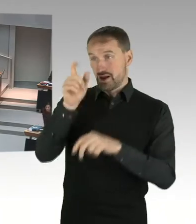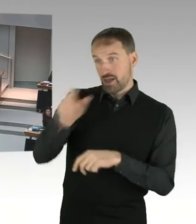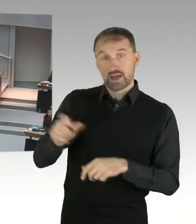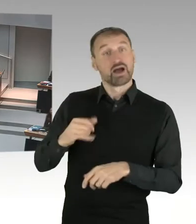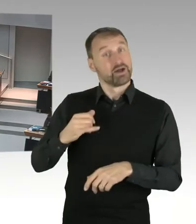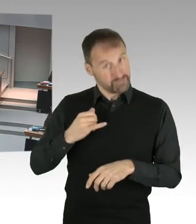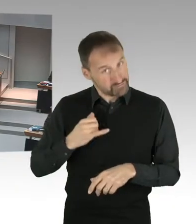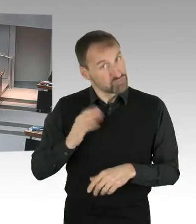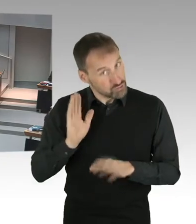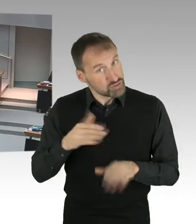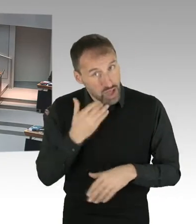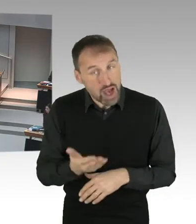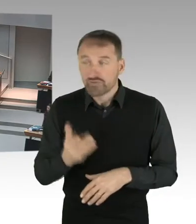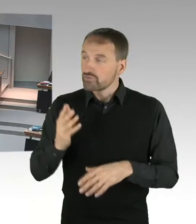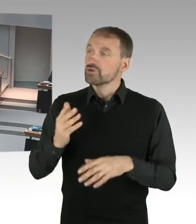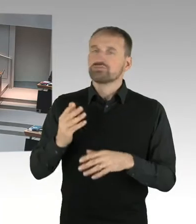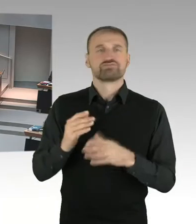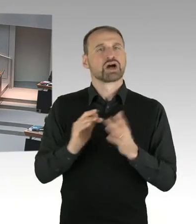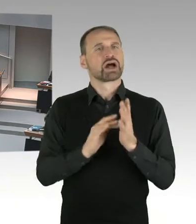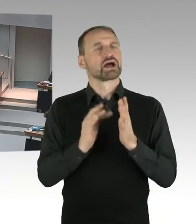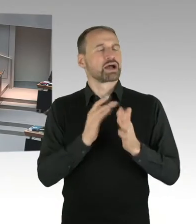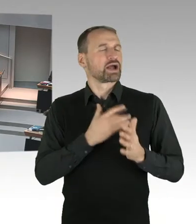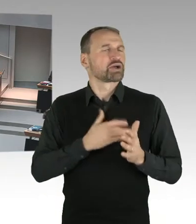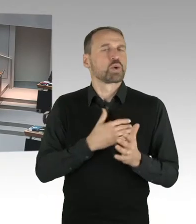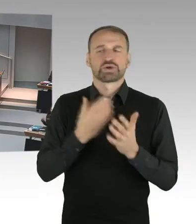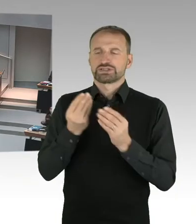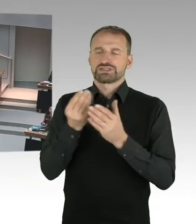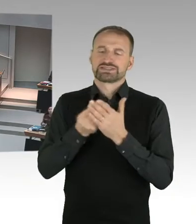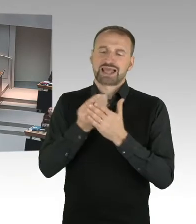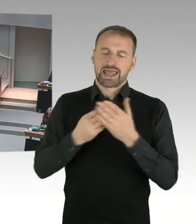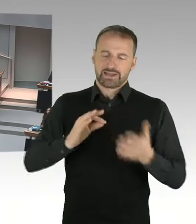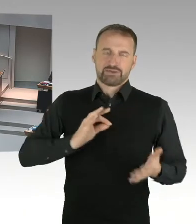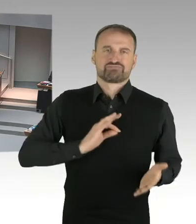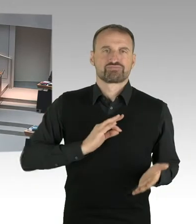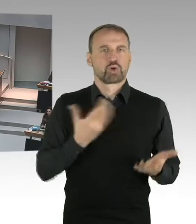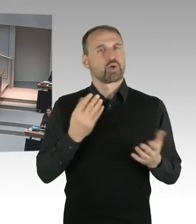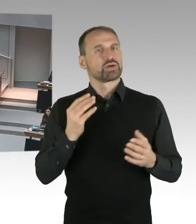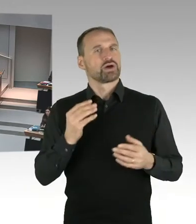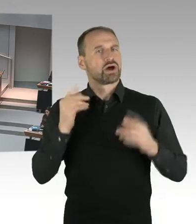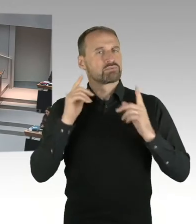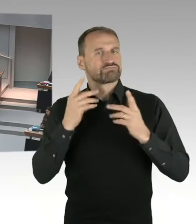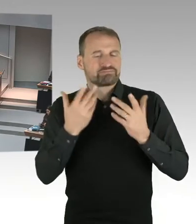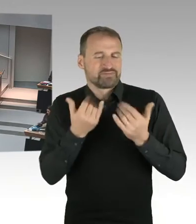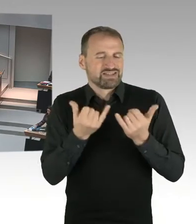bestimmt eine Nachfrage stellen? Dann bekommen Sie das Wort, bitteschön. (Sprecherwechsel) Vielen Dank, Frau Senatorin, für diese sehr eindeutigen Worte.